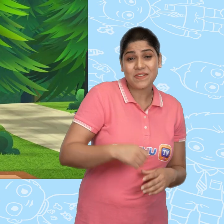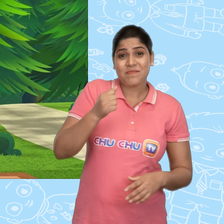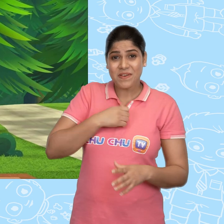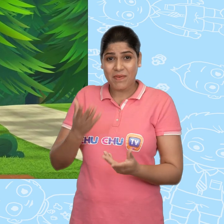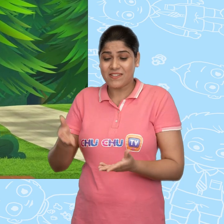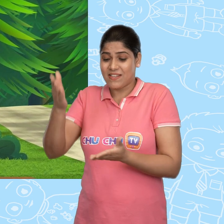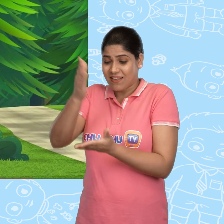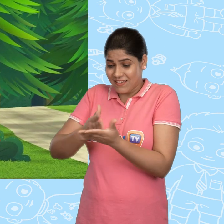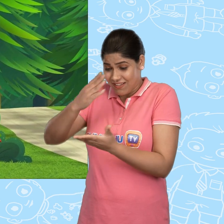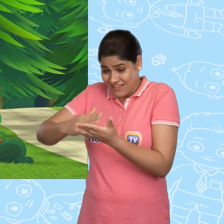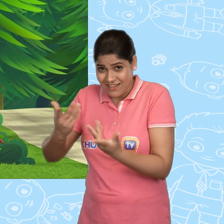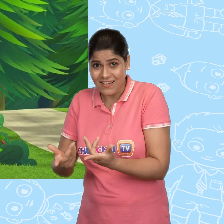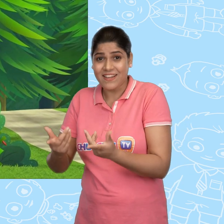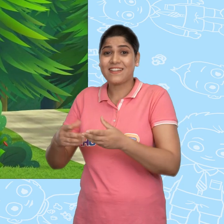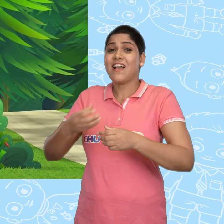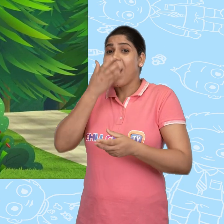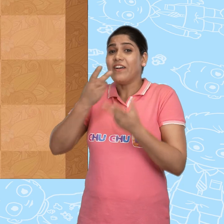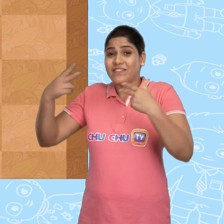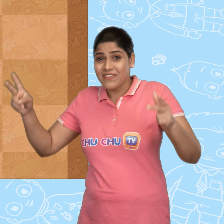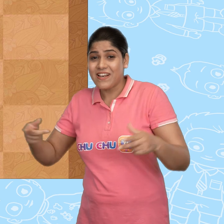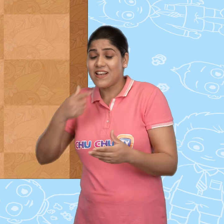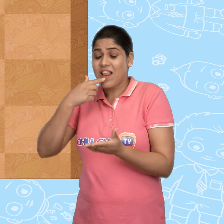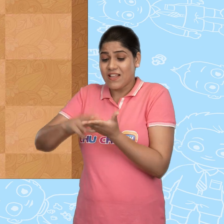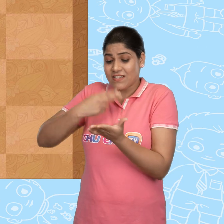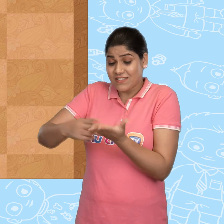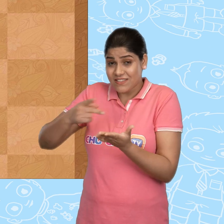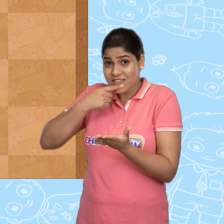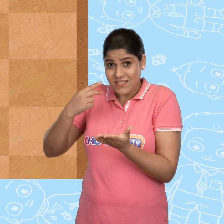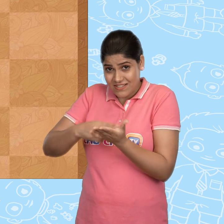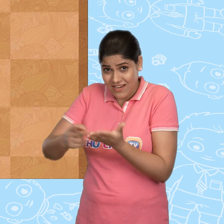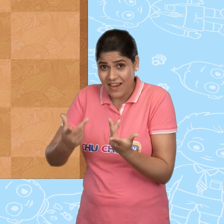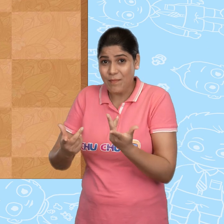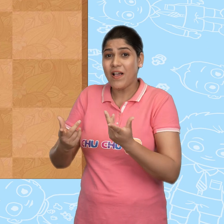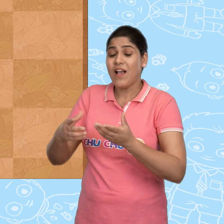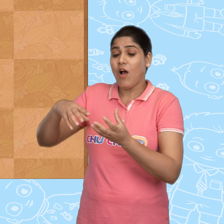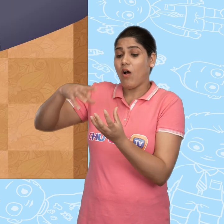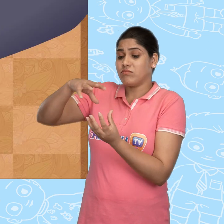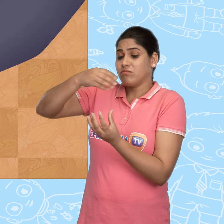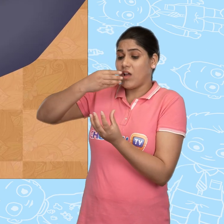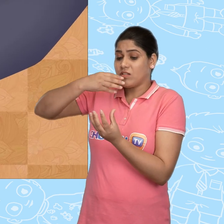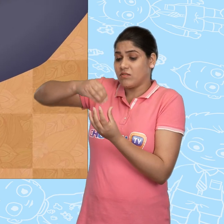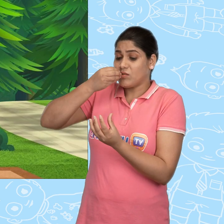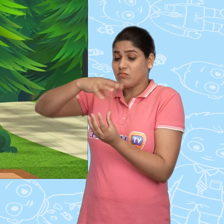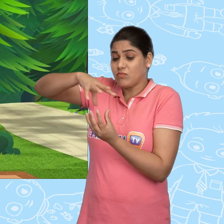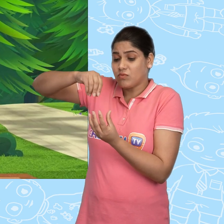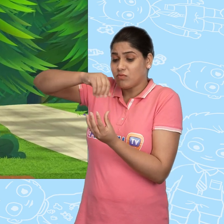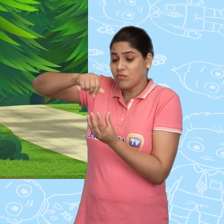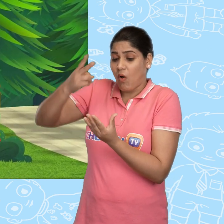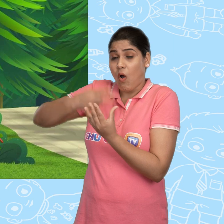मेरे पास है cake, फल, jam, jelly, double रोटी, pie और शिकंजी भी